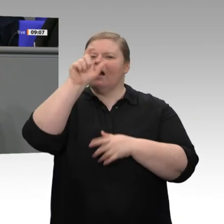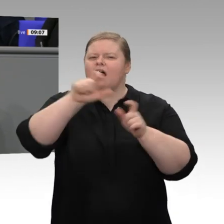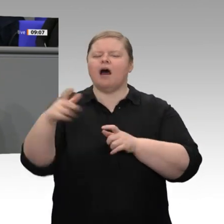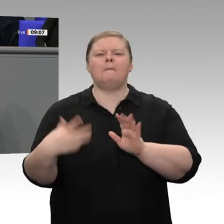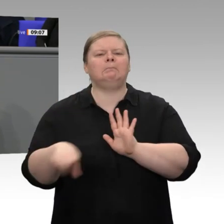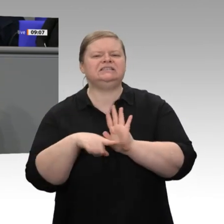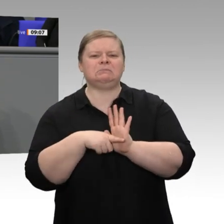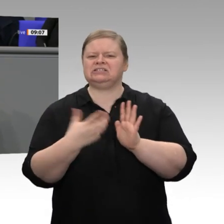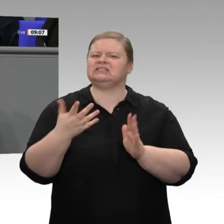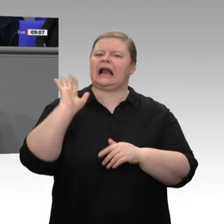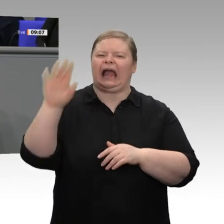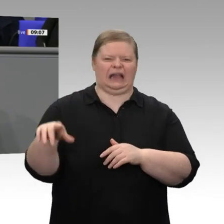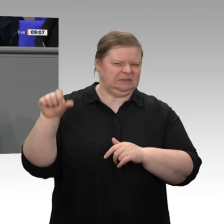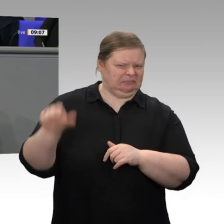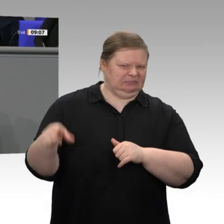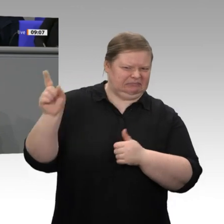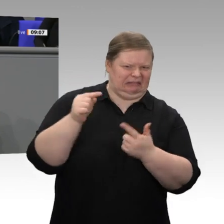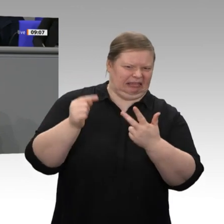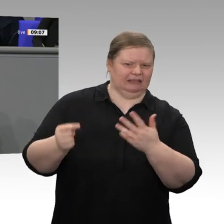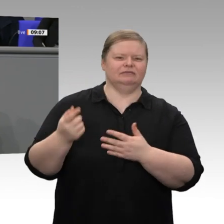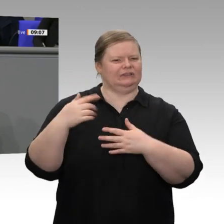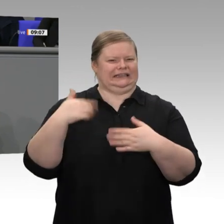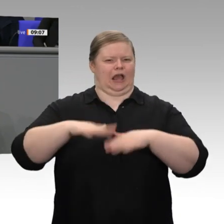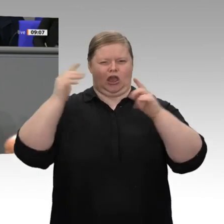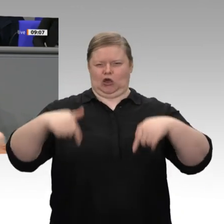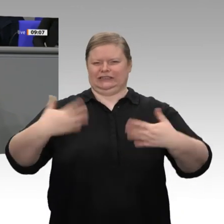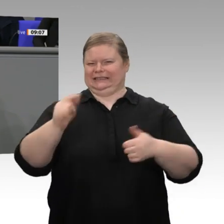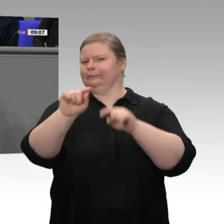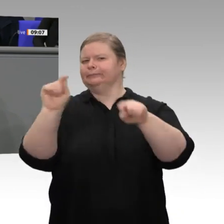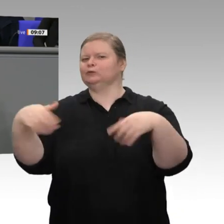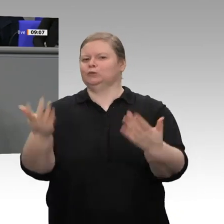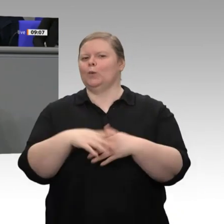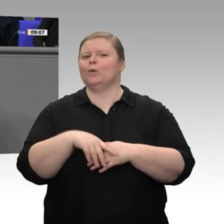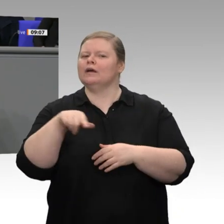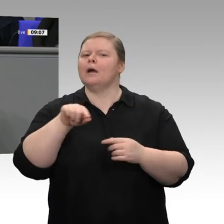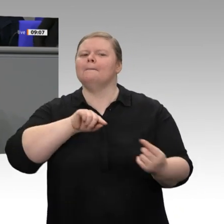die Wand gemalt und so getan haben, als sei die gesamte deutsche Wirtschaft vom